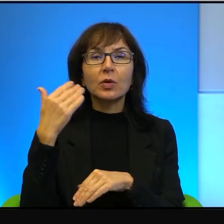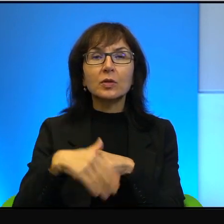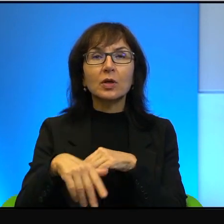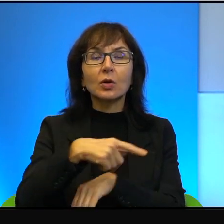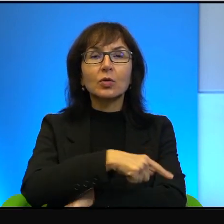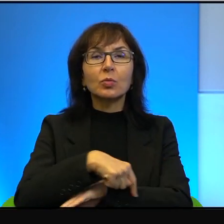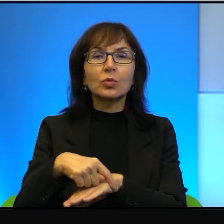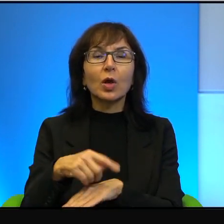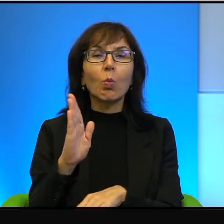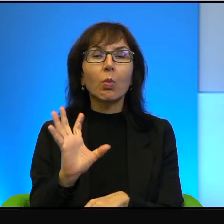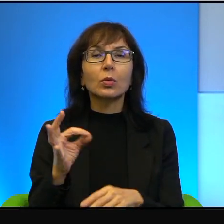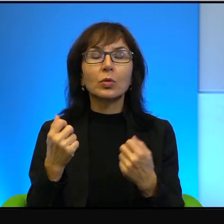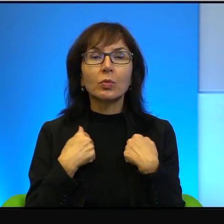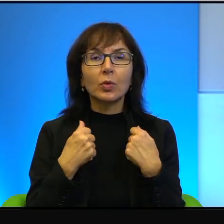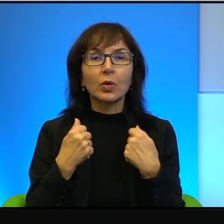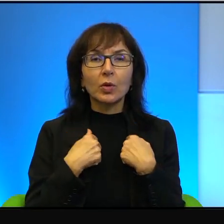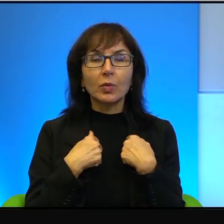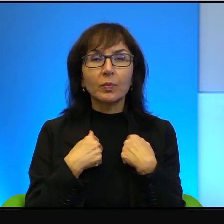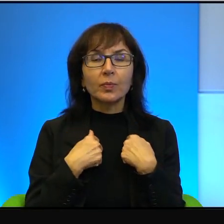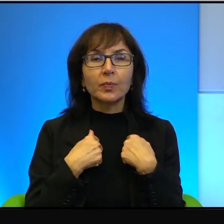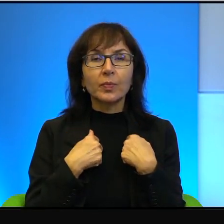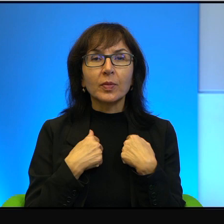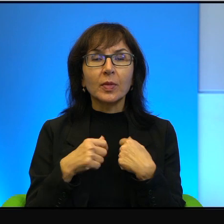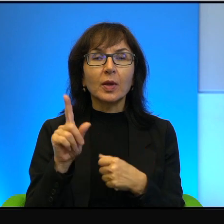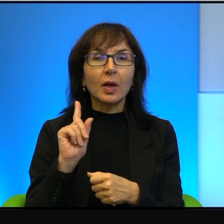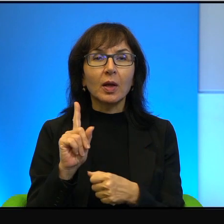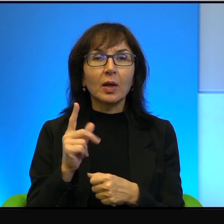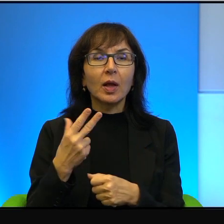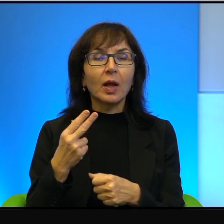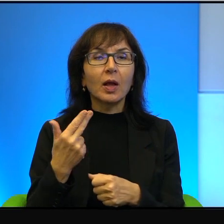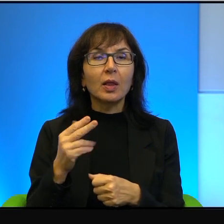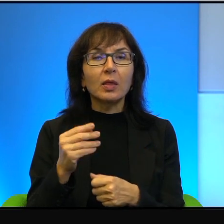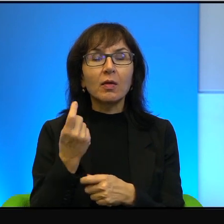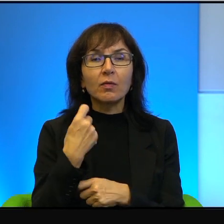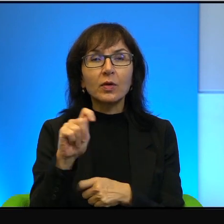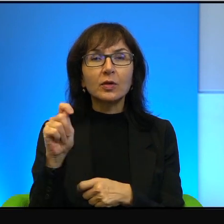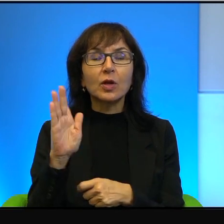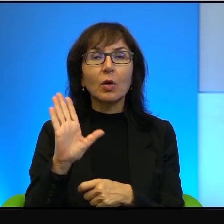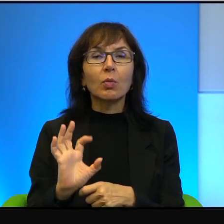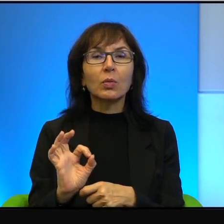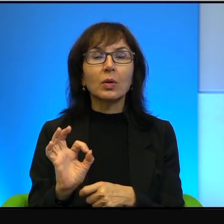bo się boją, po prostu się boją. Ale też nie jeżdżą dlatego, bo jednak bycie